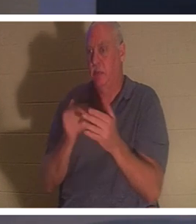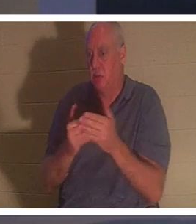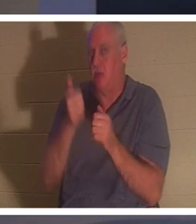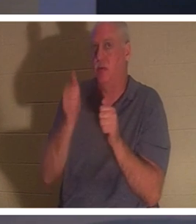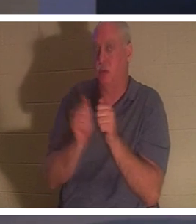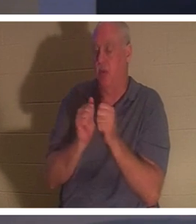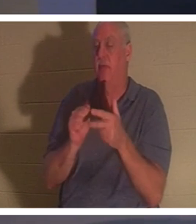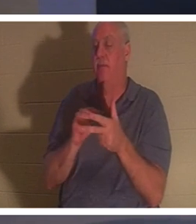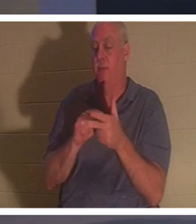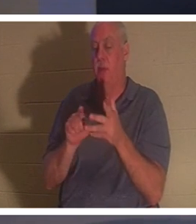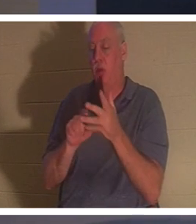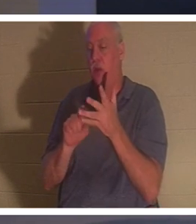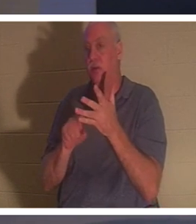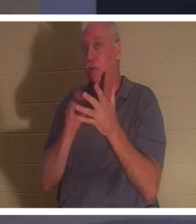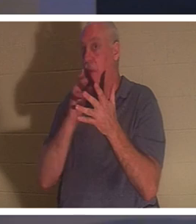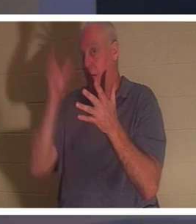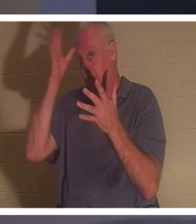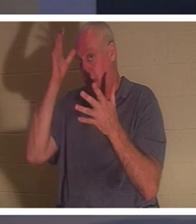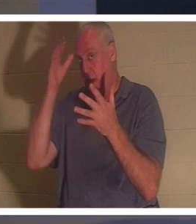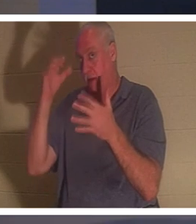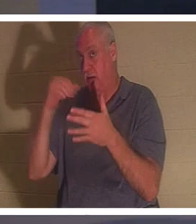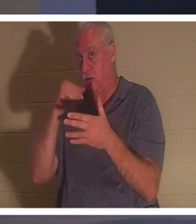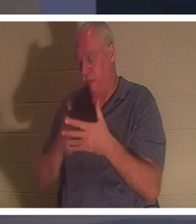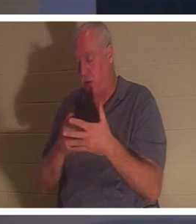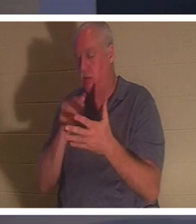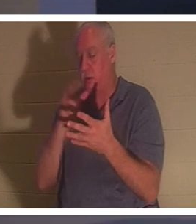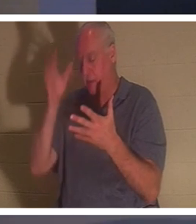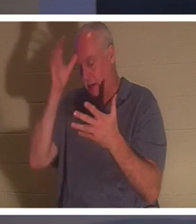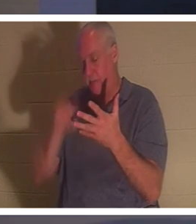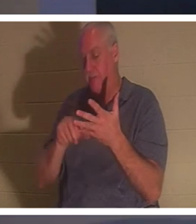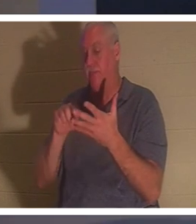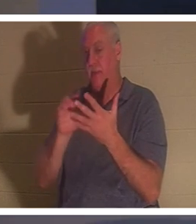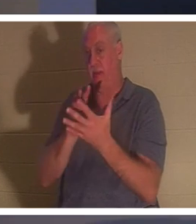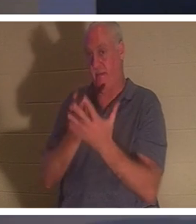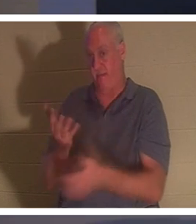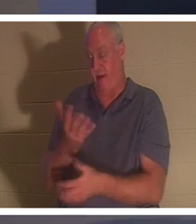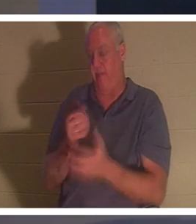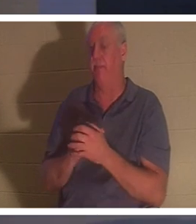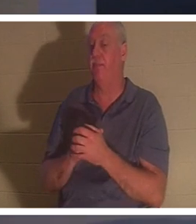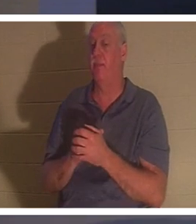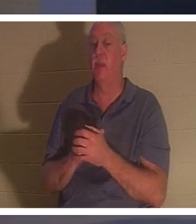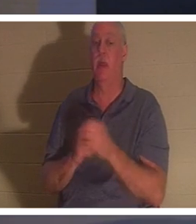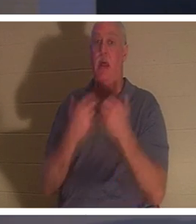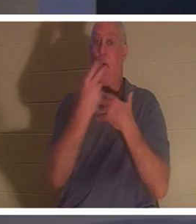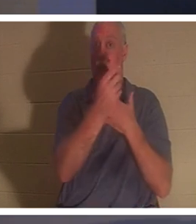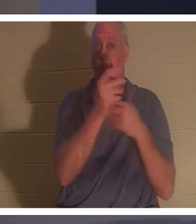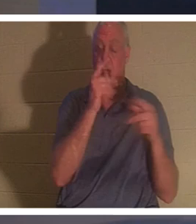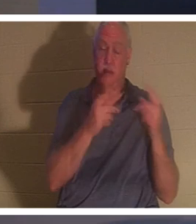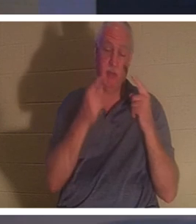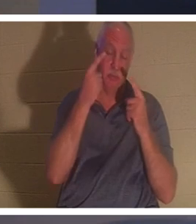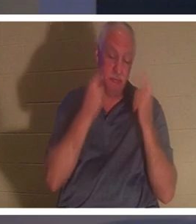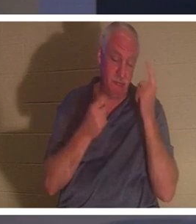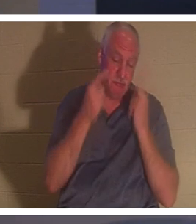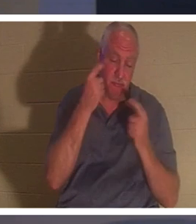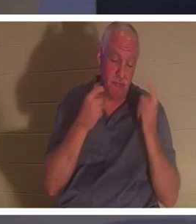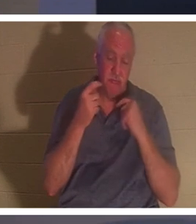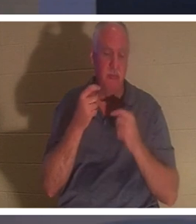母親でした。一方、人々は皆、彼女のことを嘆き悲しんでいました。「嘆くのはやめなさい。